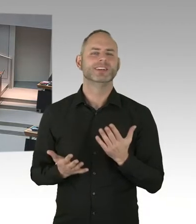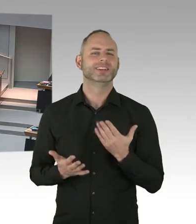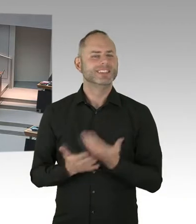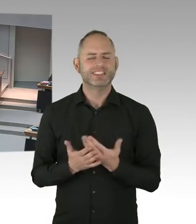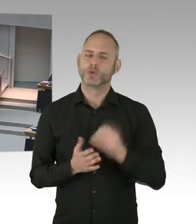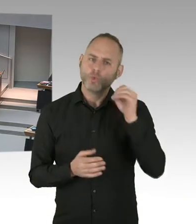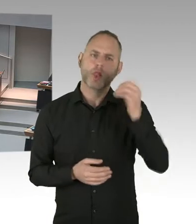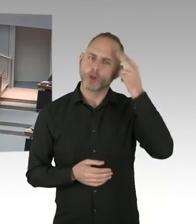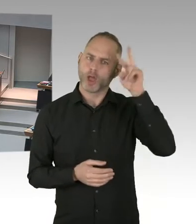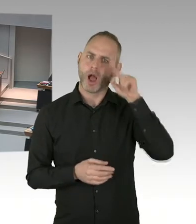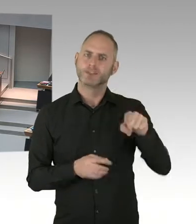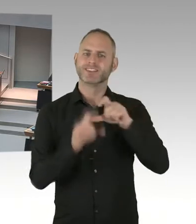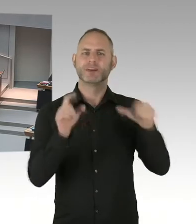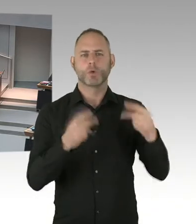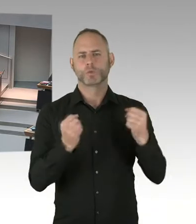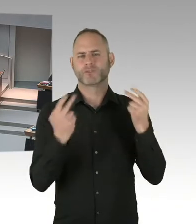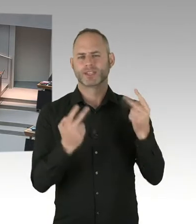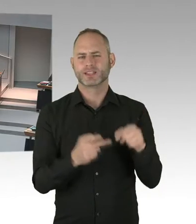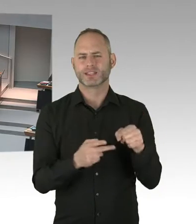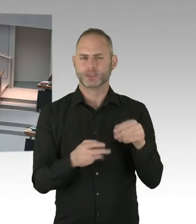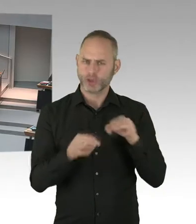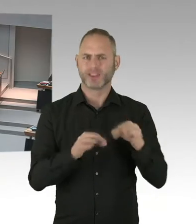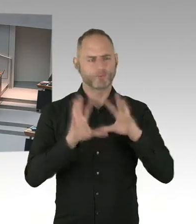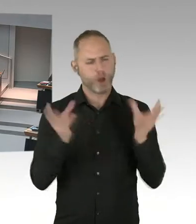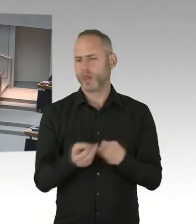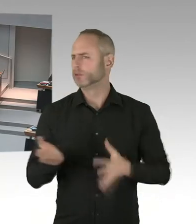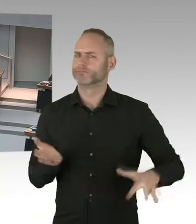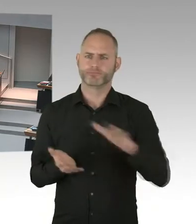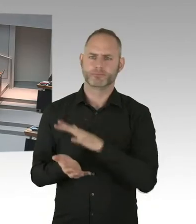Und das wird der Berliner Senat auf den Weg bringen, aber wie gesagt, nicht alleine, sondern mit der gesamten Community.